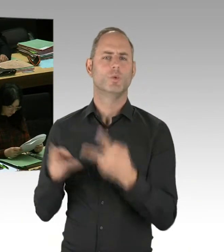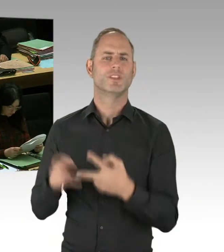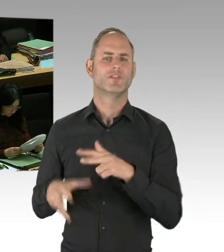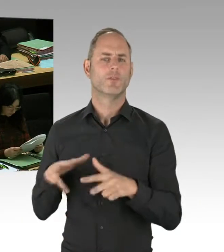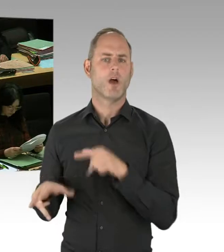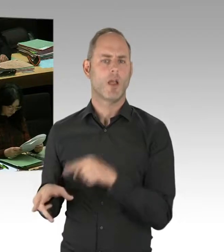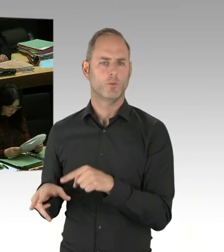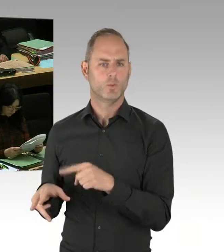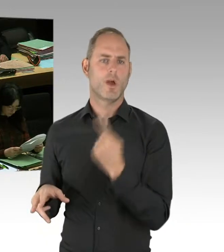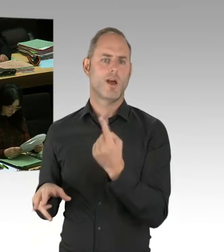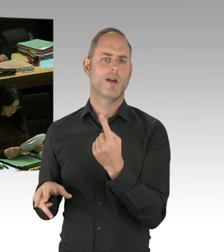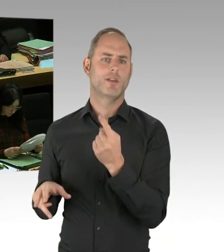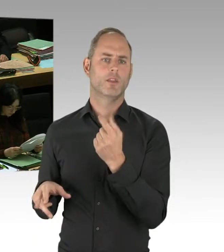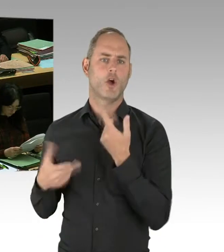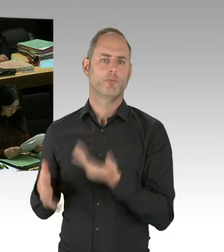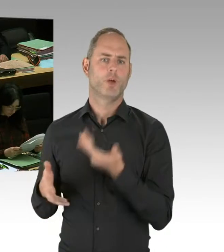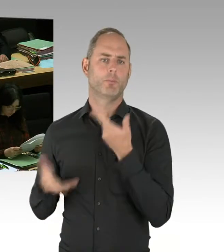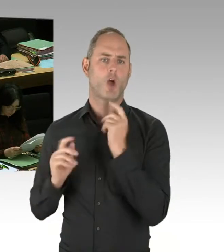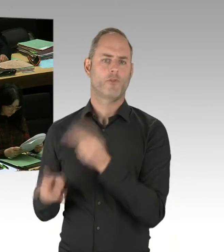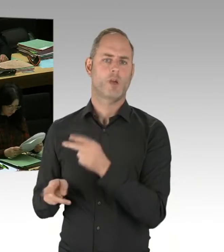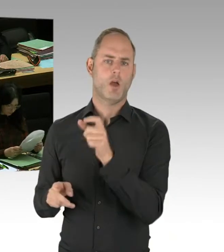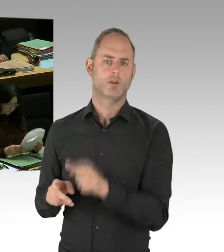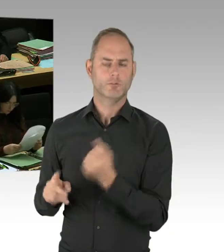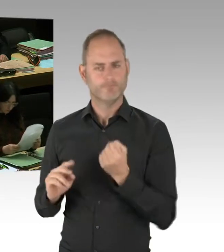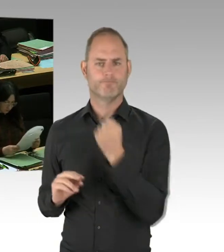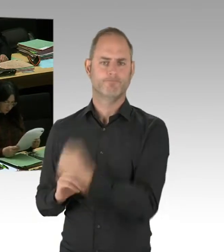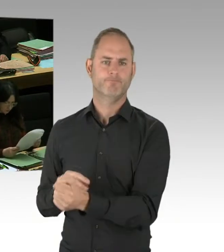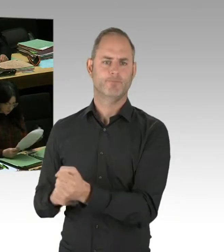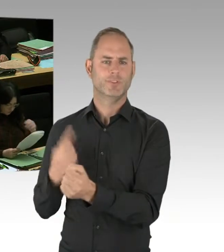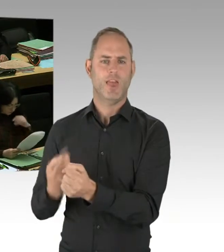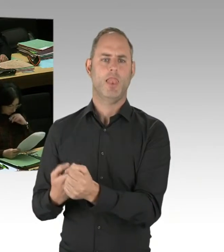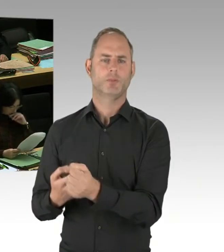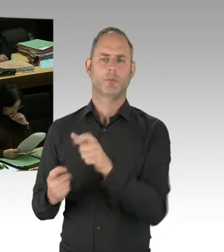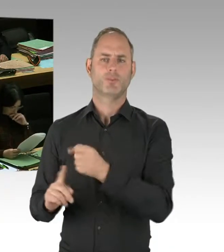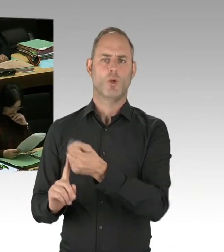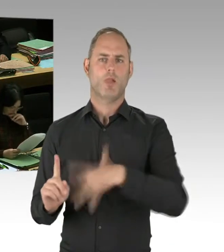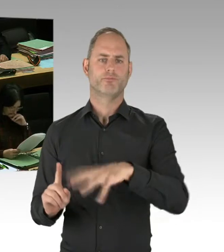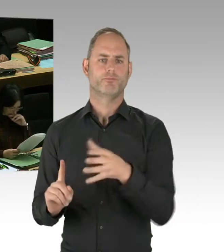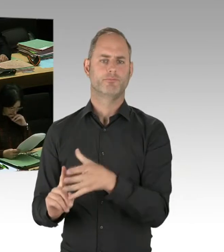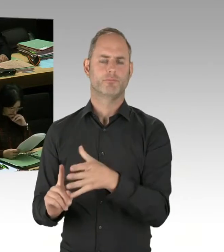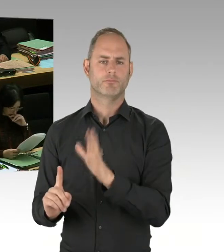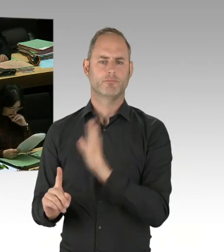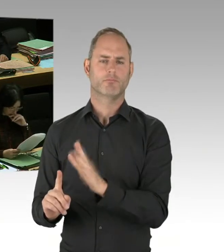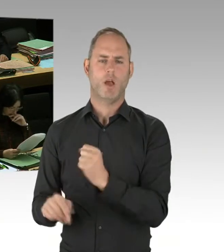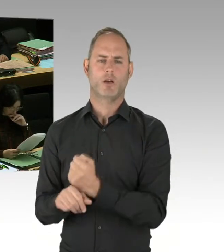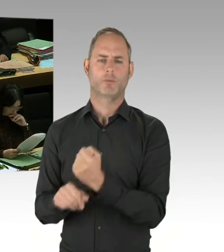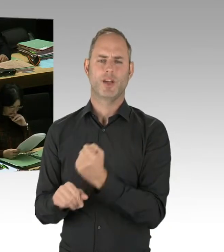mit Empathie auf Opfer von Anschlägen zuzugehen, möglichst unbürokratisch mit Opfern umzugehen,